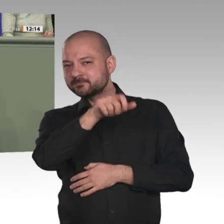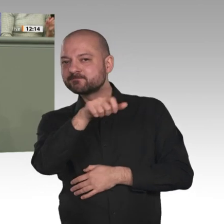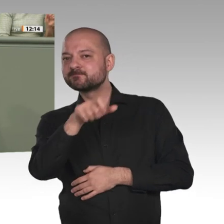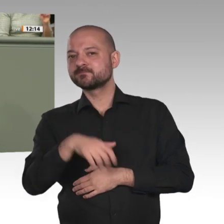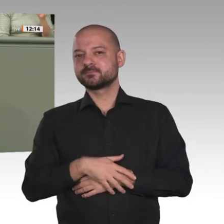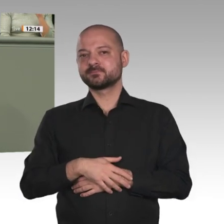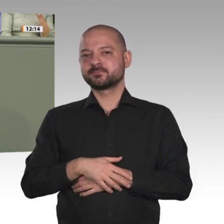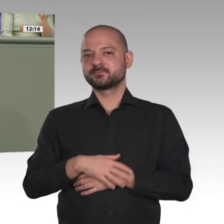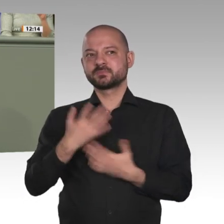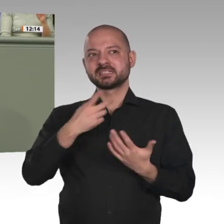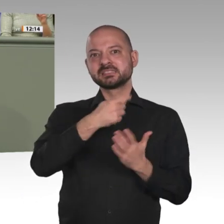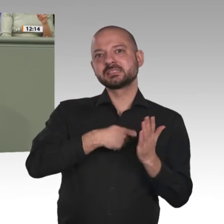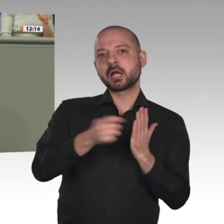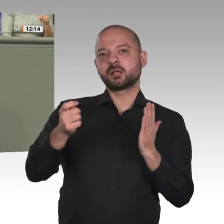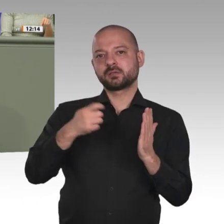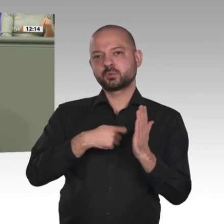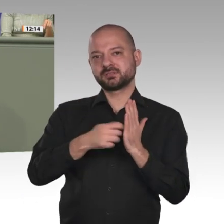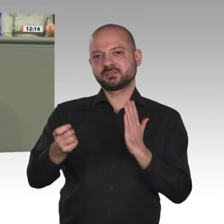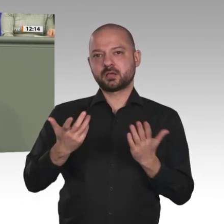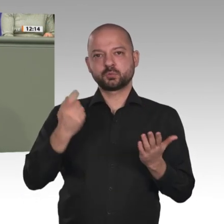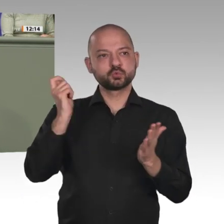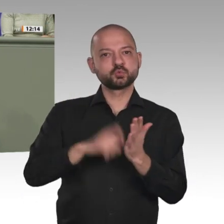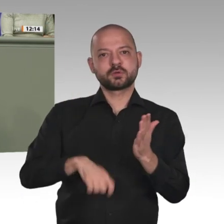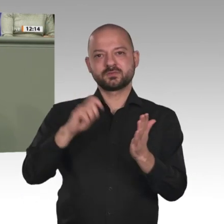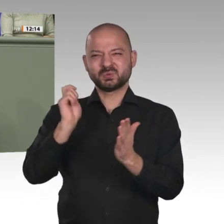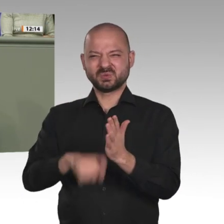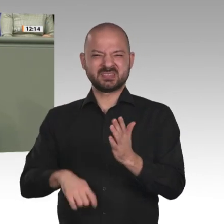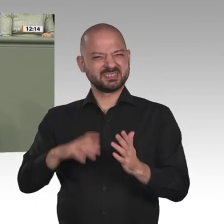denn nur dann können wir auch den Entschuldungsprozess, der für den Sudan so dringend notwendig